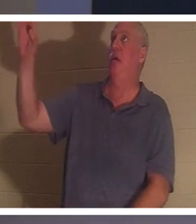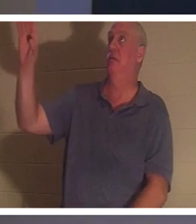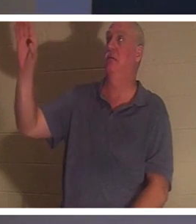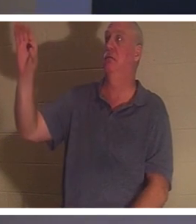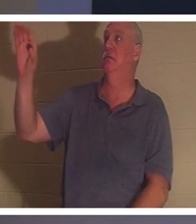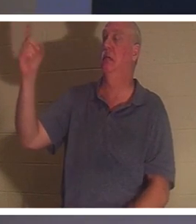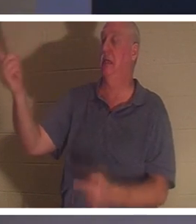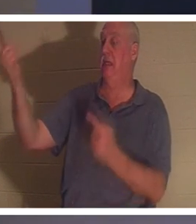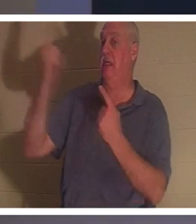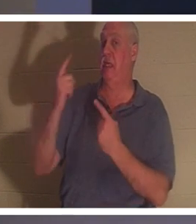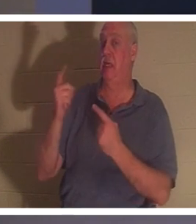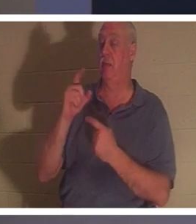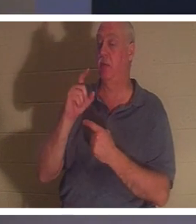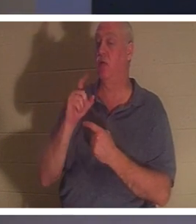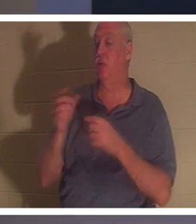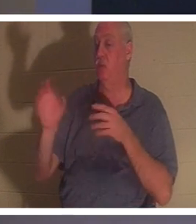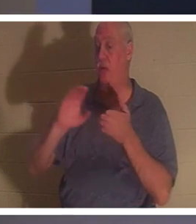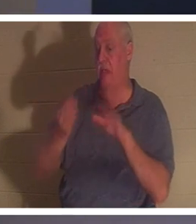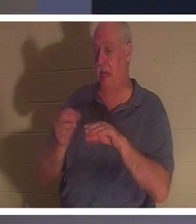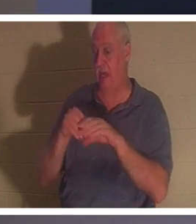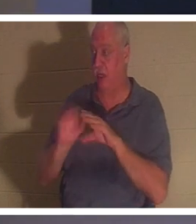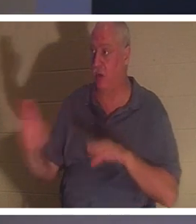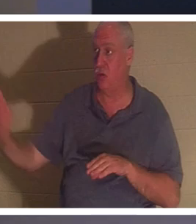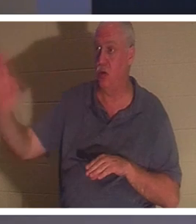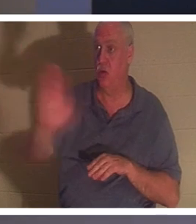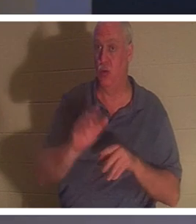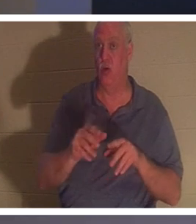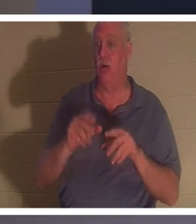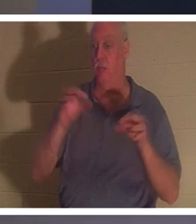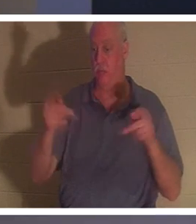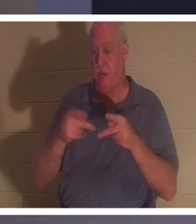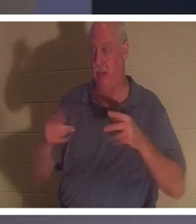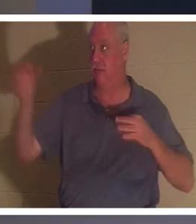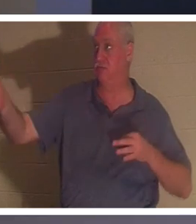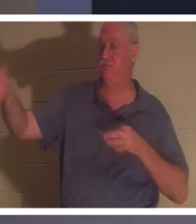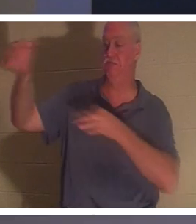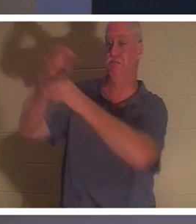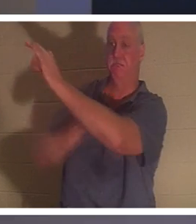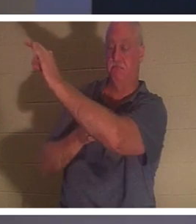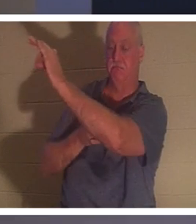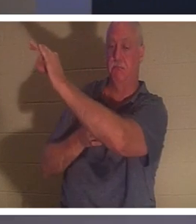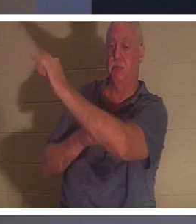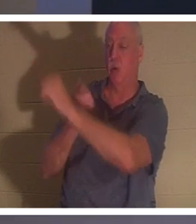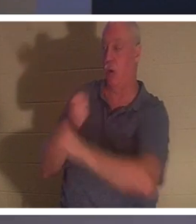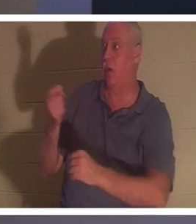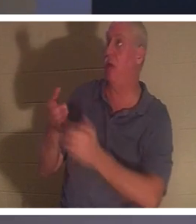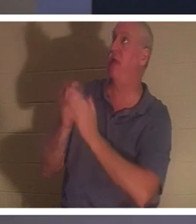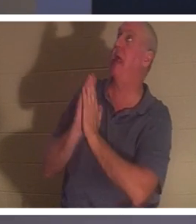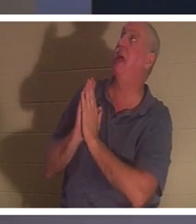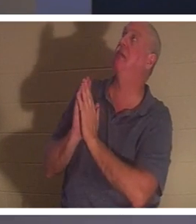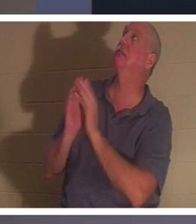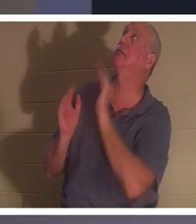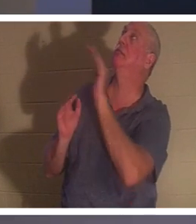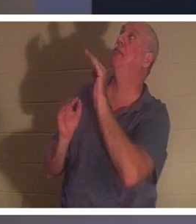하여 죽으러 왔습니다 . 그래서 누구든지 그분께 "주님, 저는 제 인생을 엉망으로 만들었습니다.